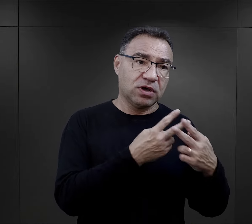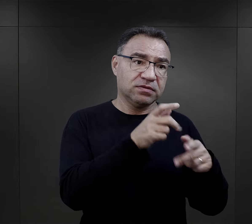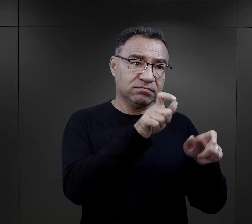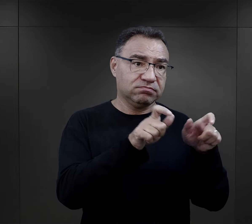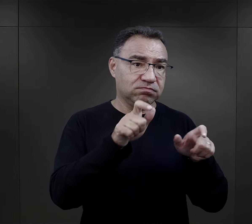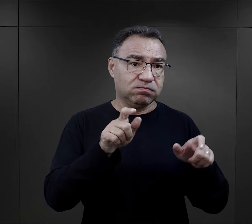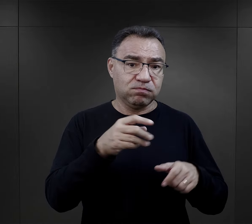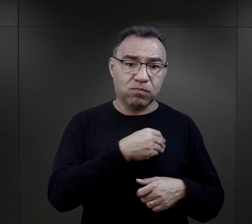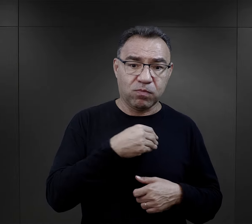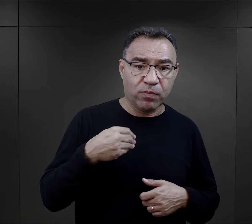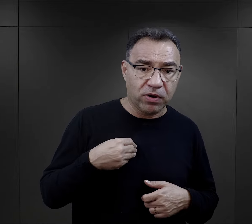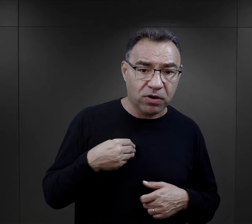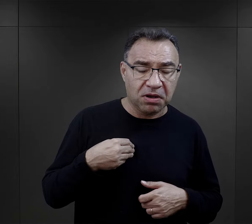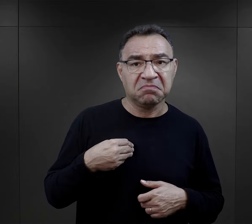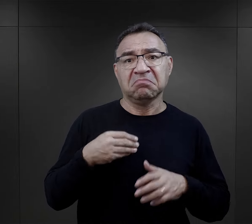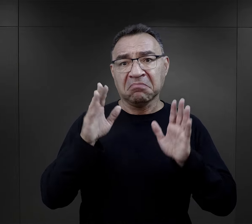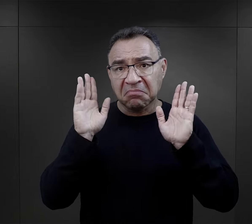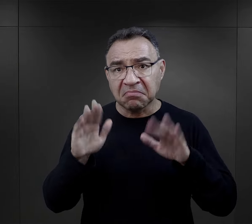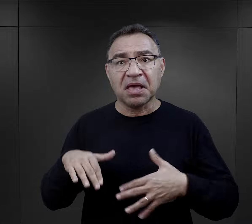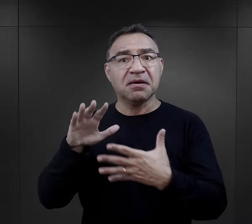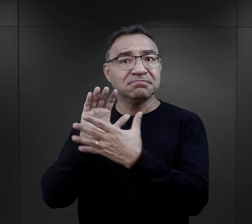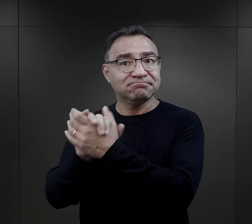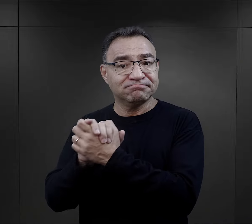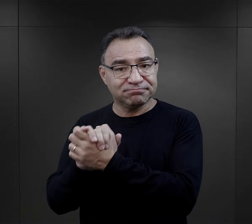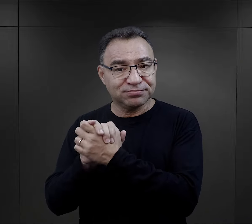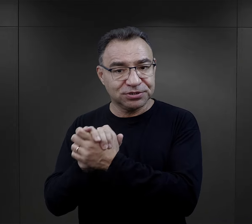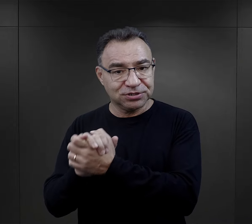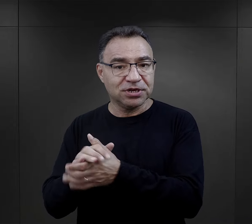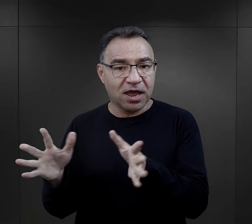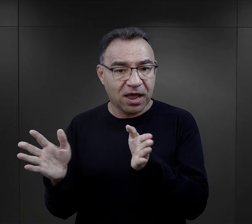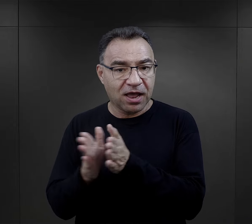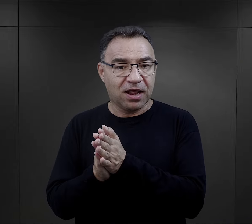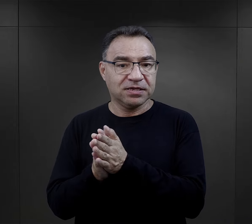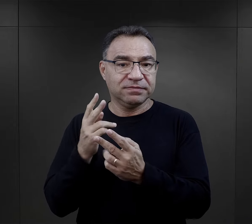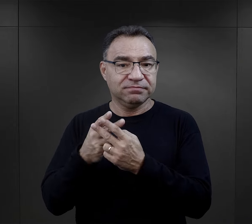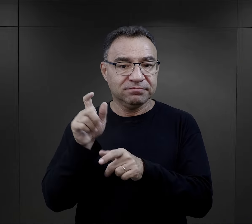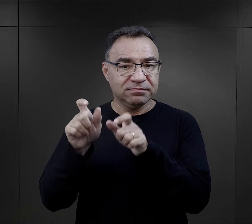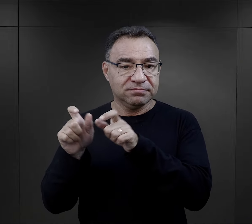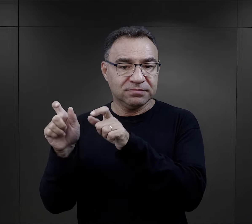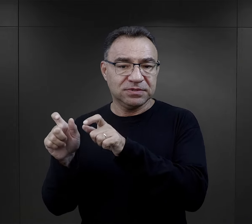czyli np. więźniarki Polki zaczynały przyjaźnić się